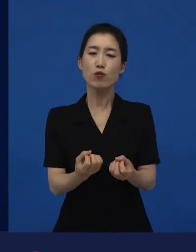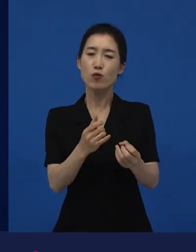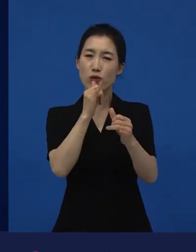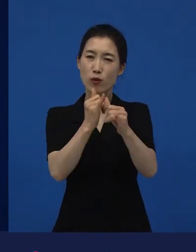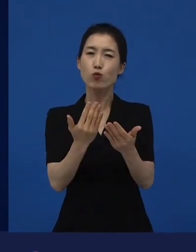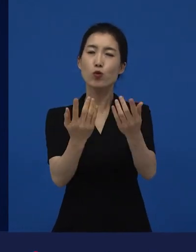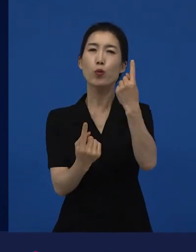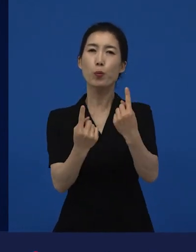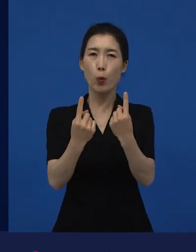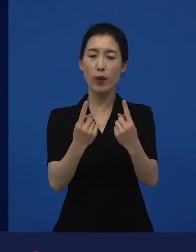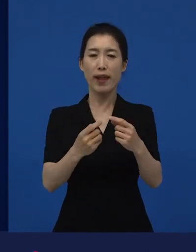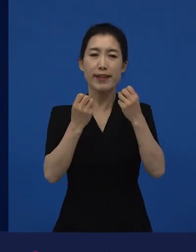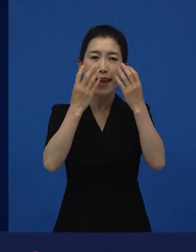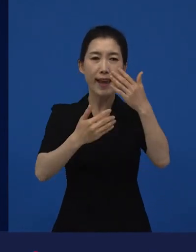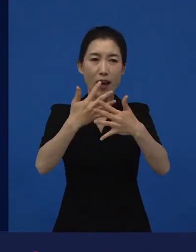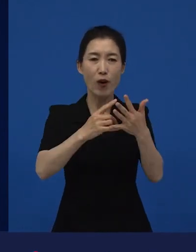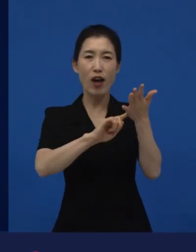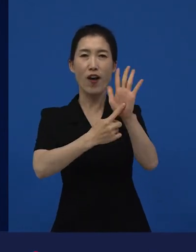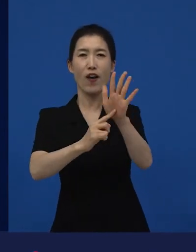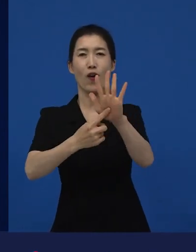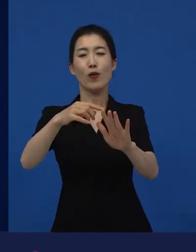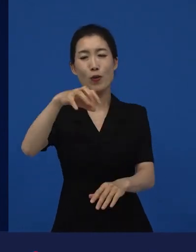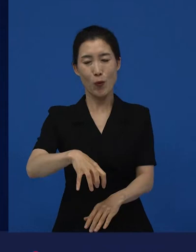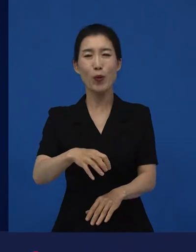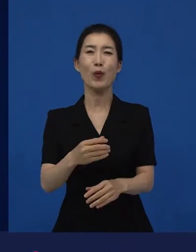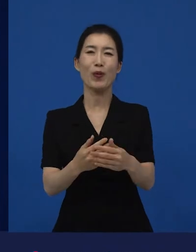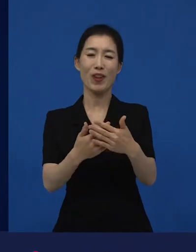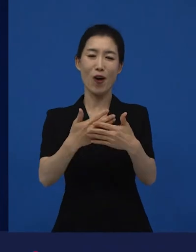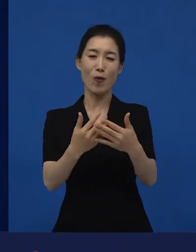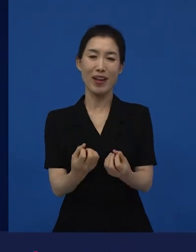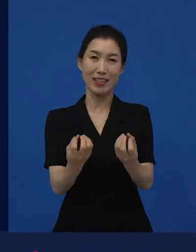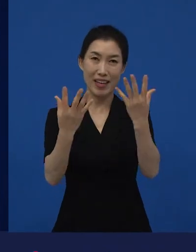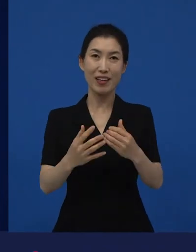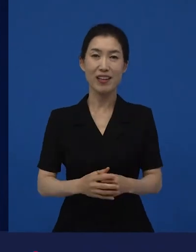이런 다양성 영화들, 저예산 영화들이 관객과 우선적으로 만나지는 곳이